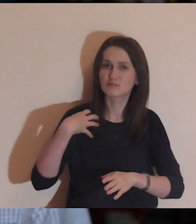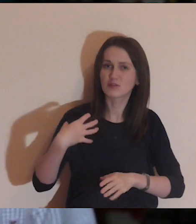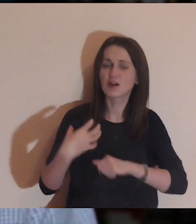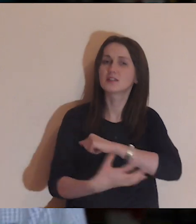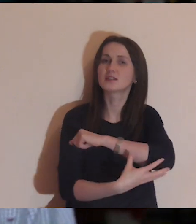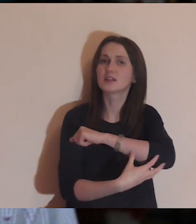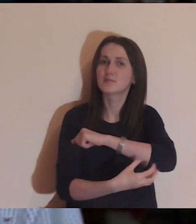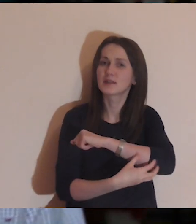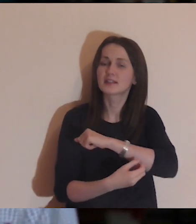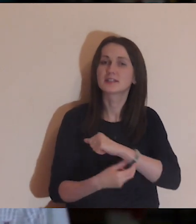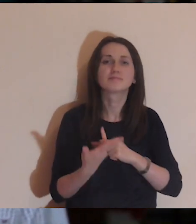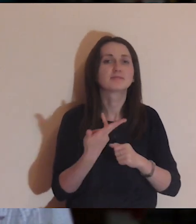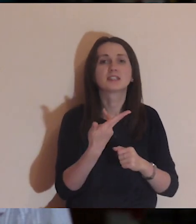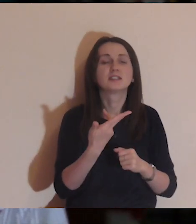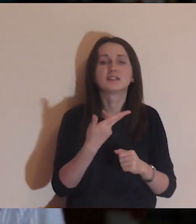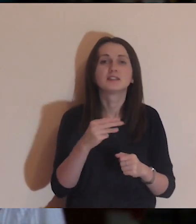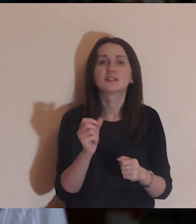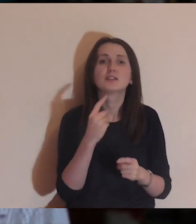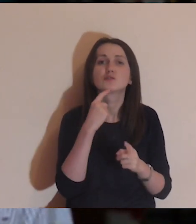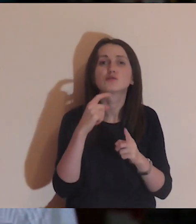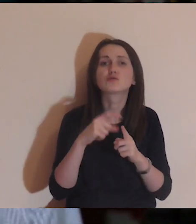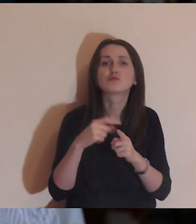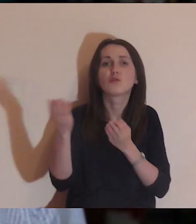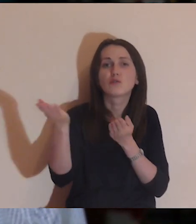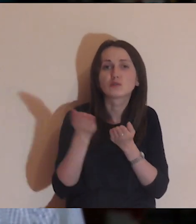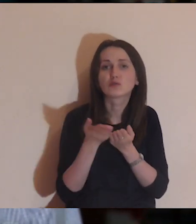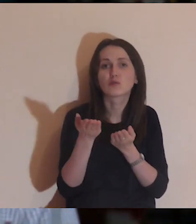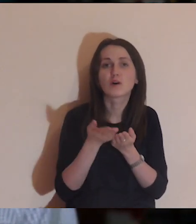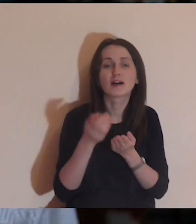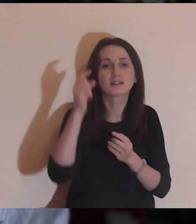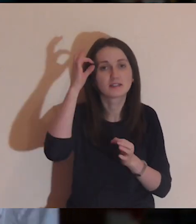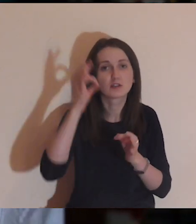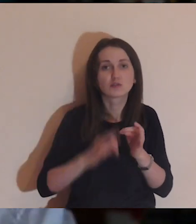Dzisiaj będzie medytacja o bogatych i biednych, ale w sposób niedosłowny.